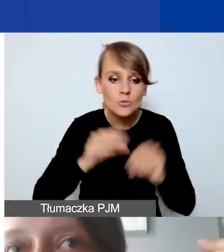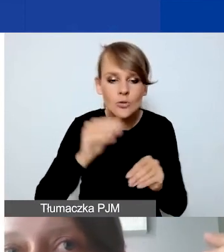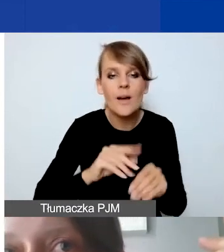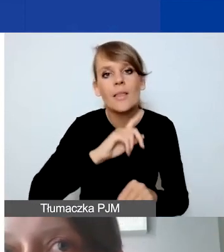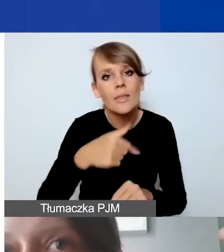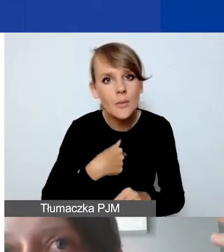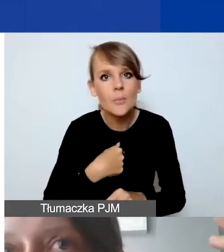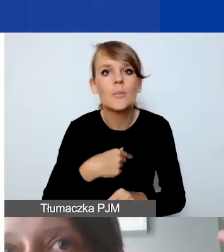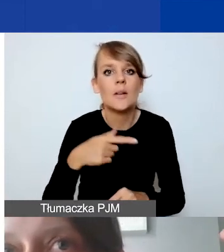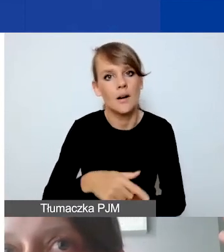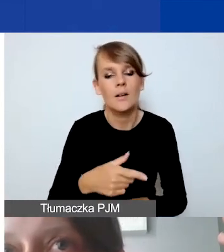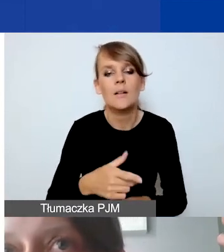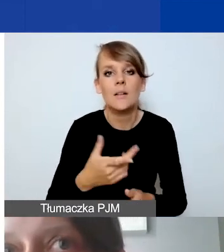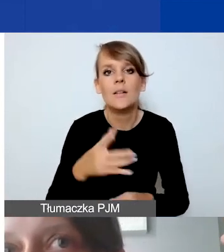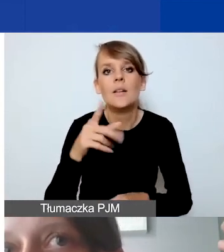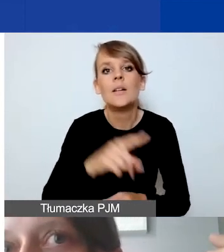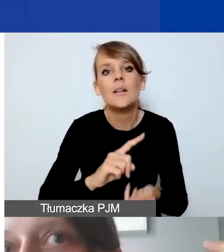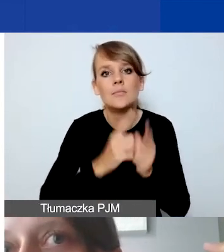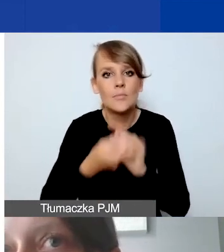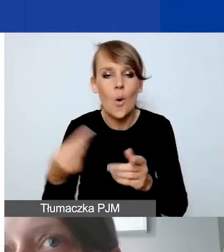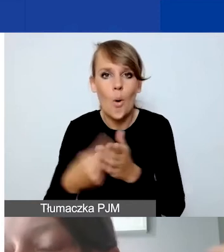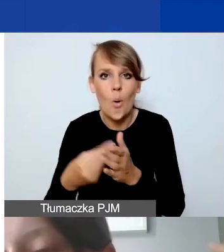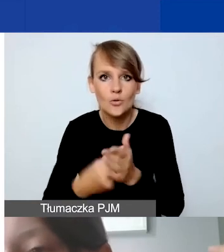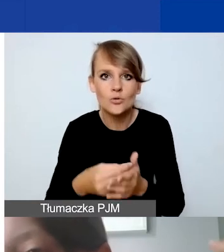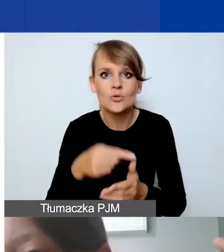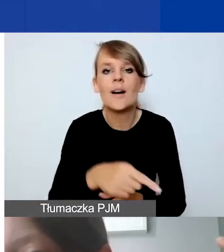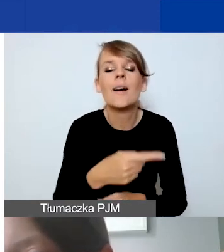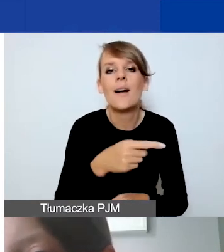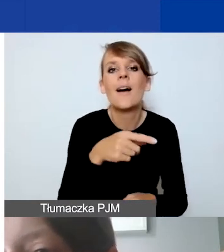i budżetujemy koszty po kursie 4,2.